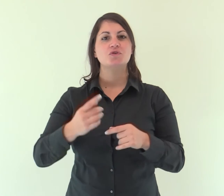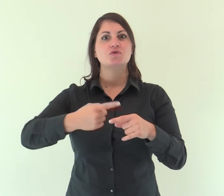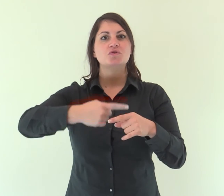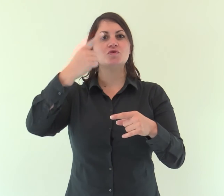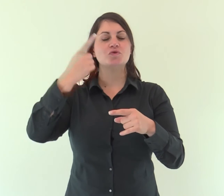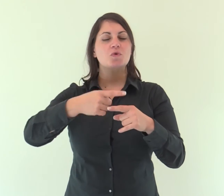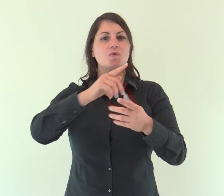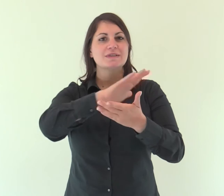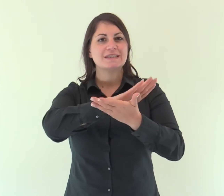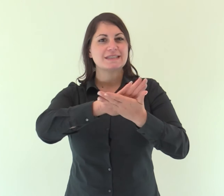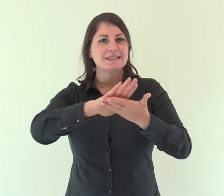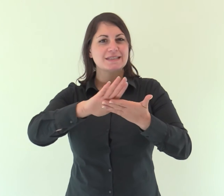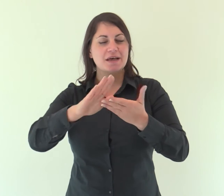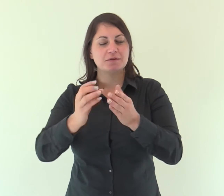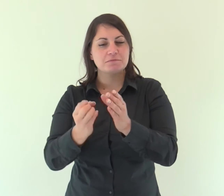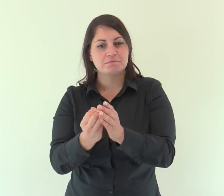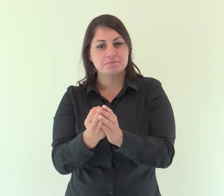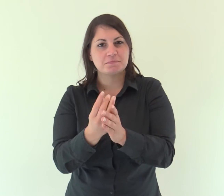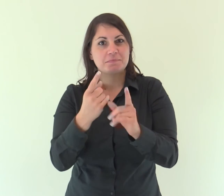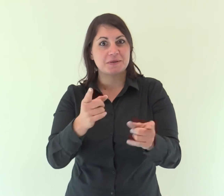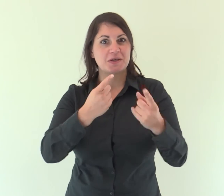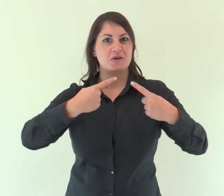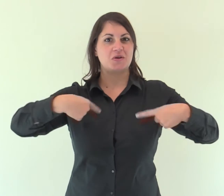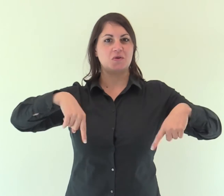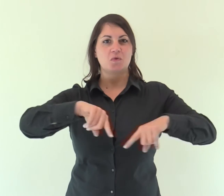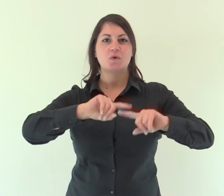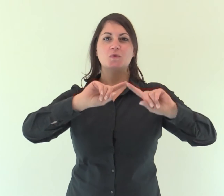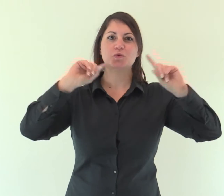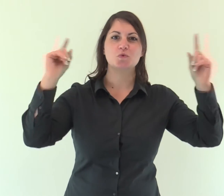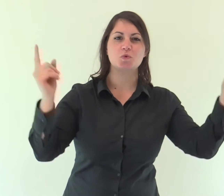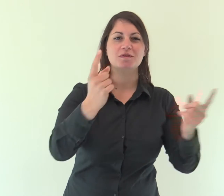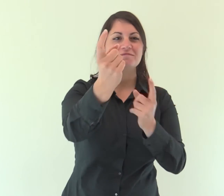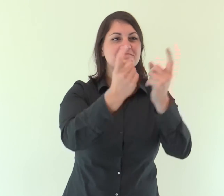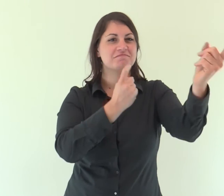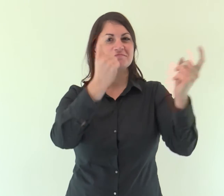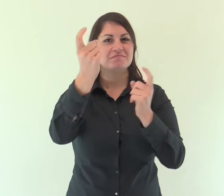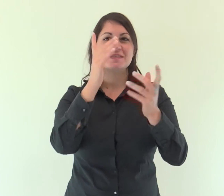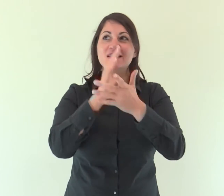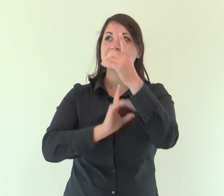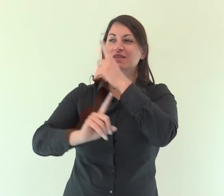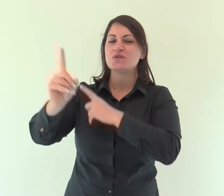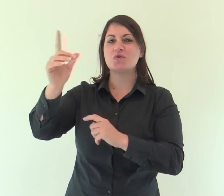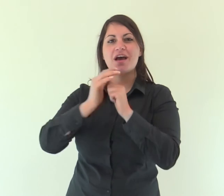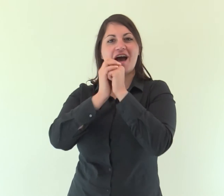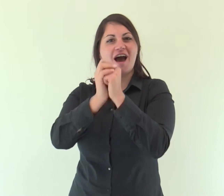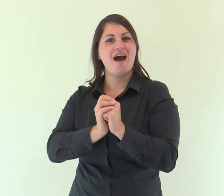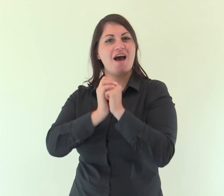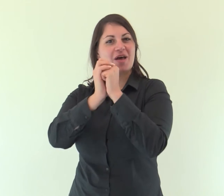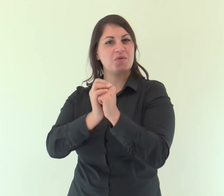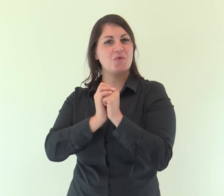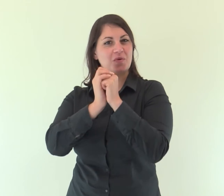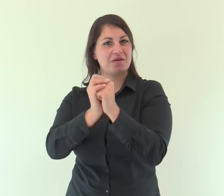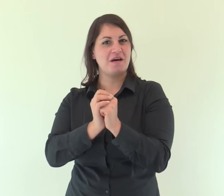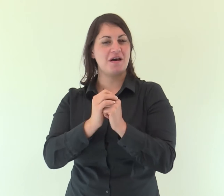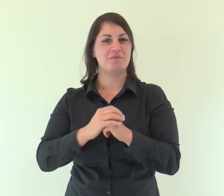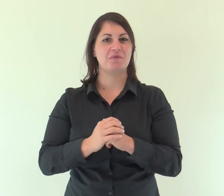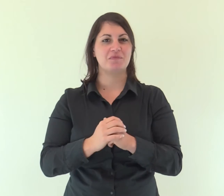Un giorno santo è spuntato per noi: venite tutti ad adorare il Signore;